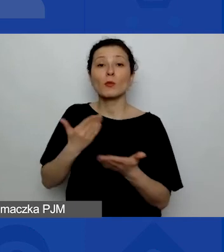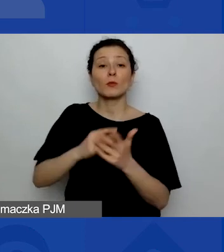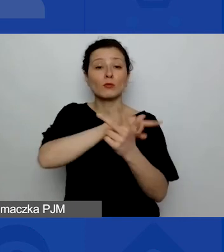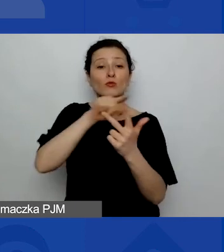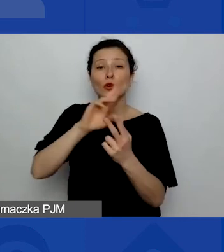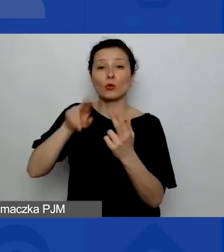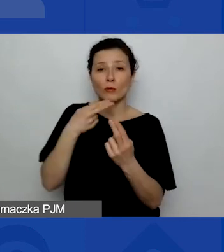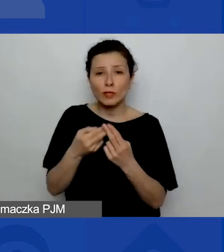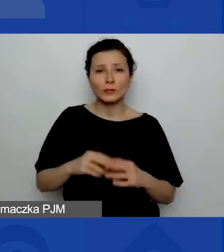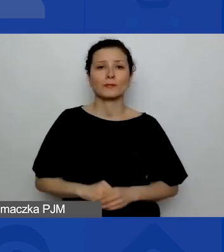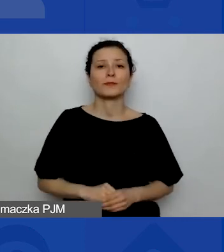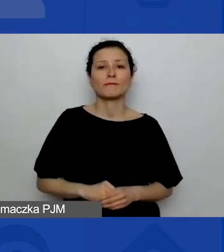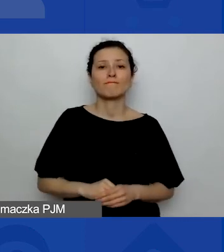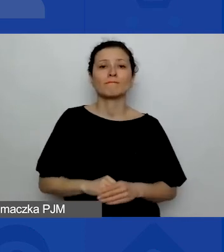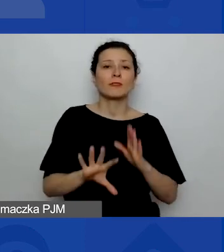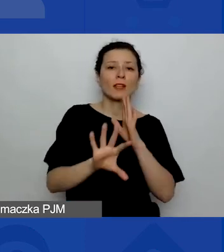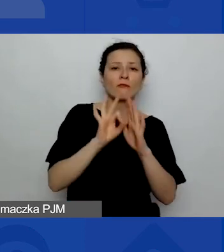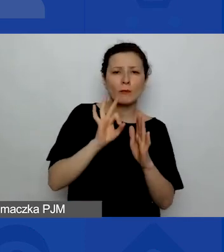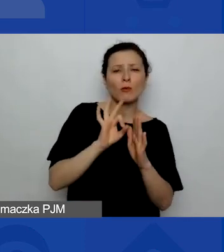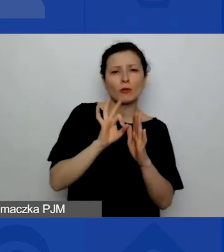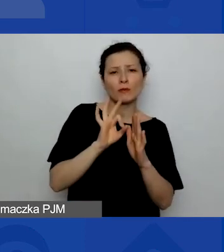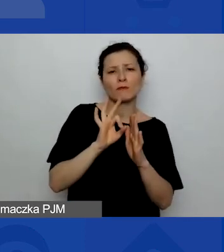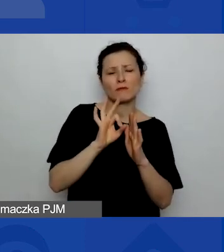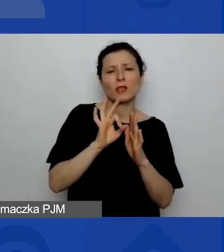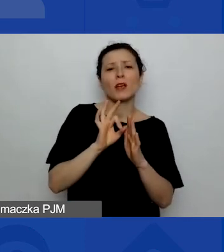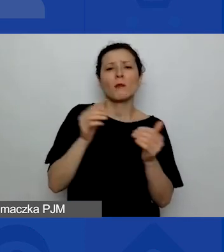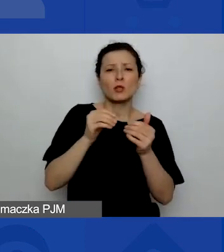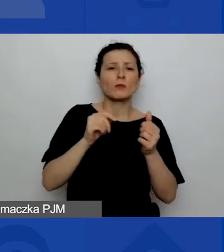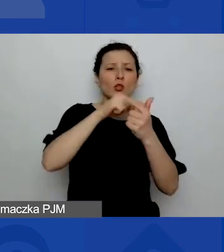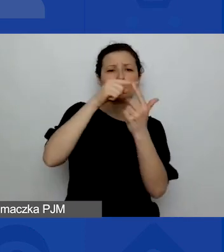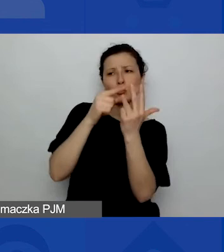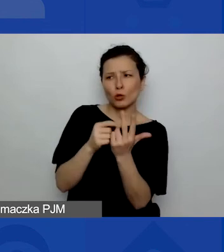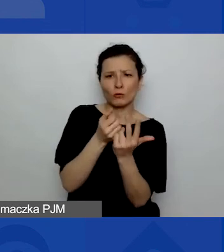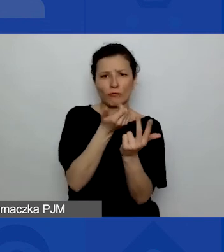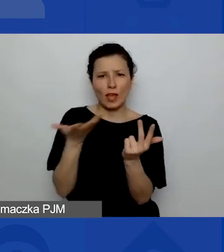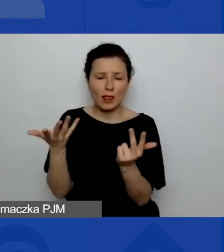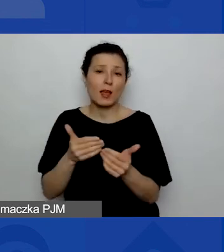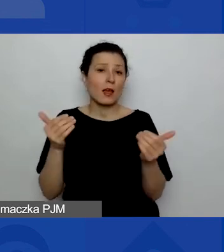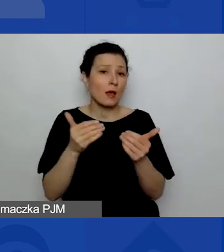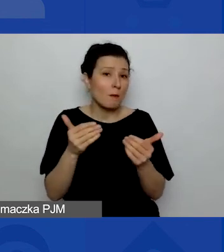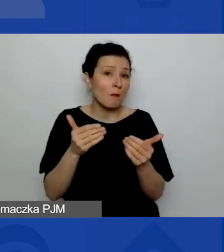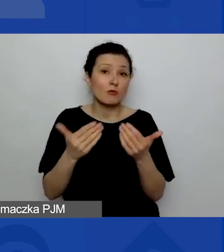Jest to wybór wielokrotny, więc może się zdarzyć, że np. dwie odpowiedzi będą pasowały.